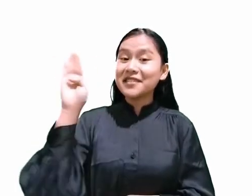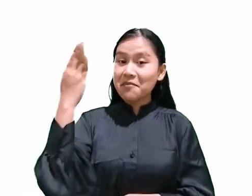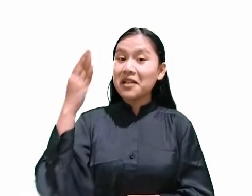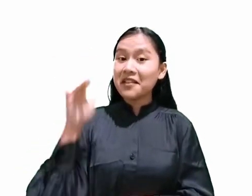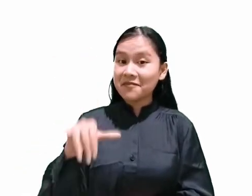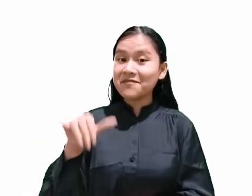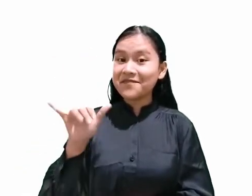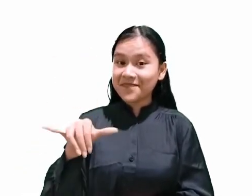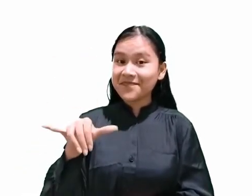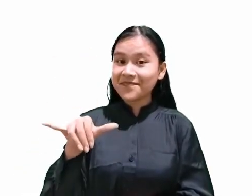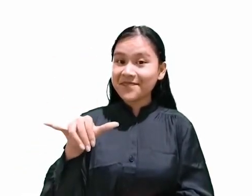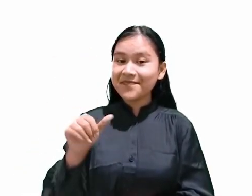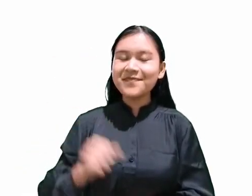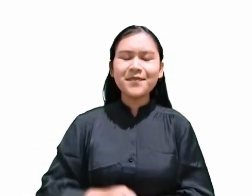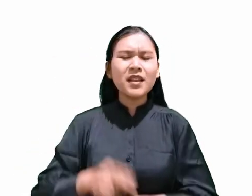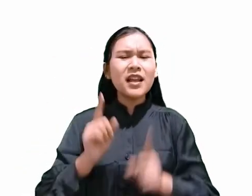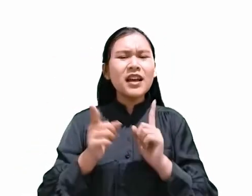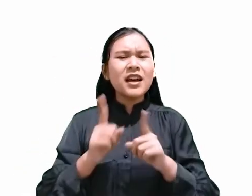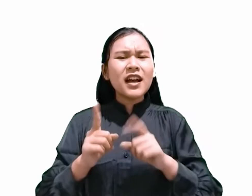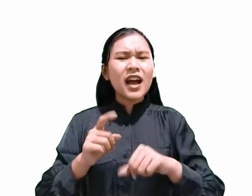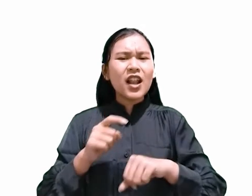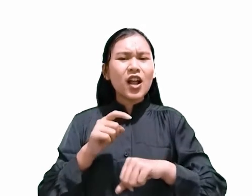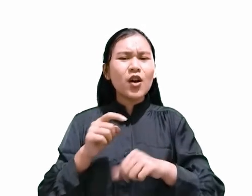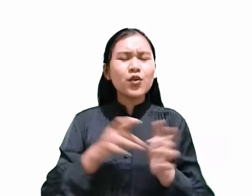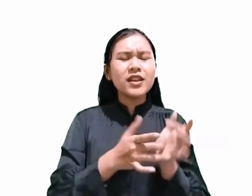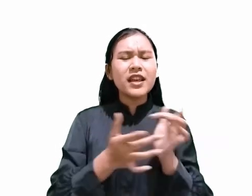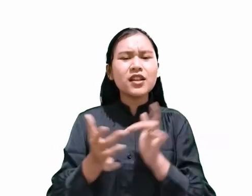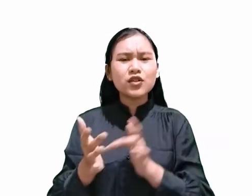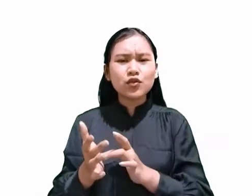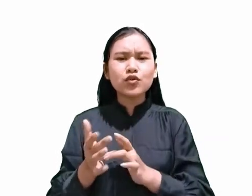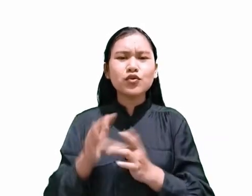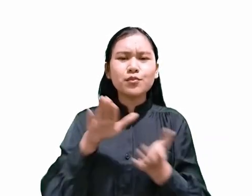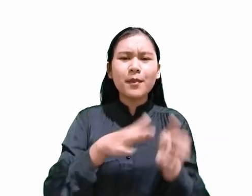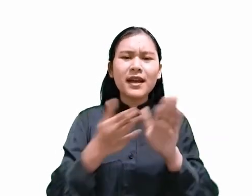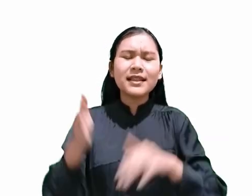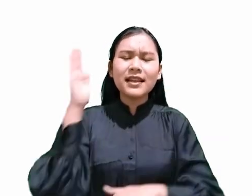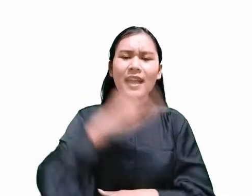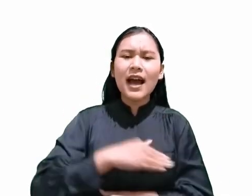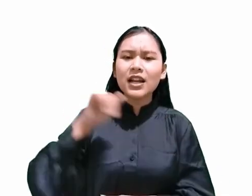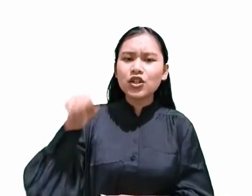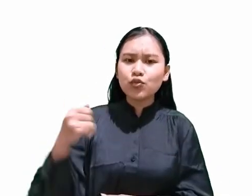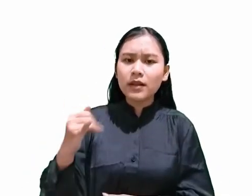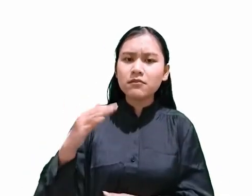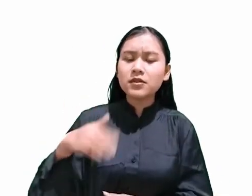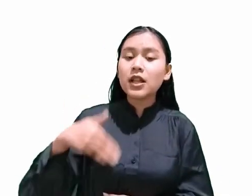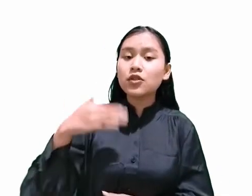Jadi jika Kristus mati pada hari Jumat, berarti hari Sabat adalah hari Sabtu.